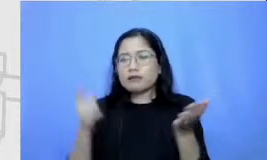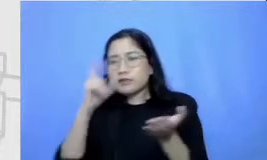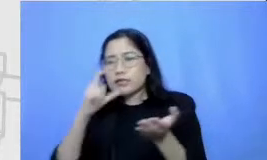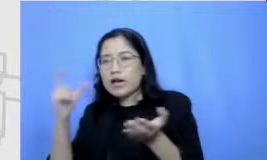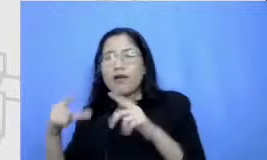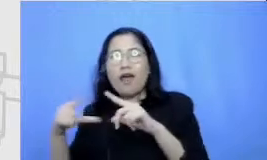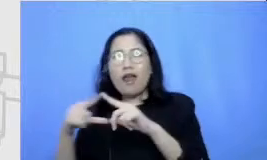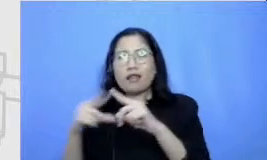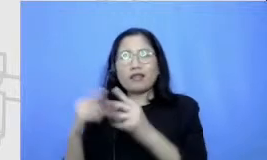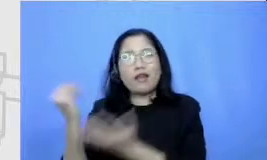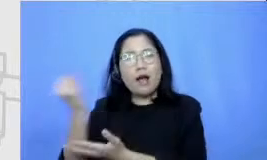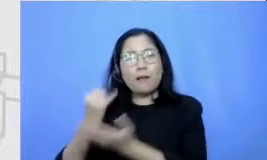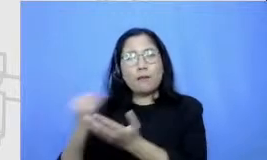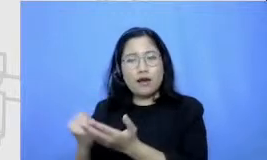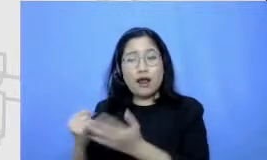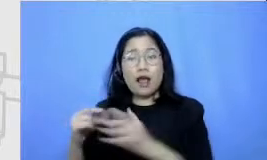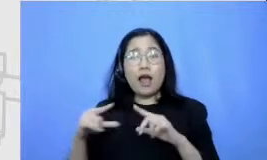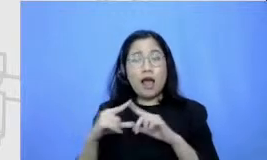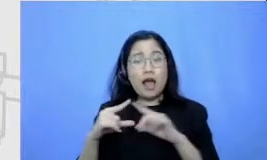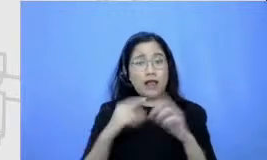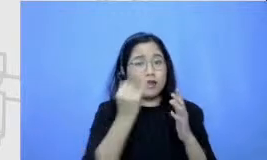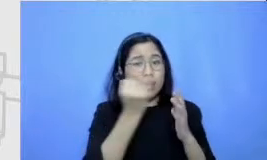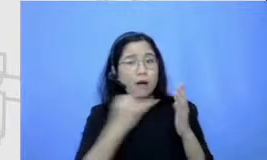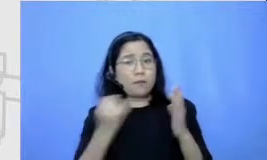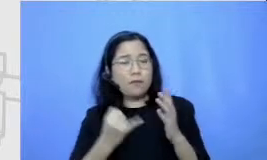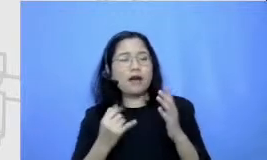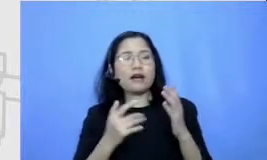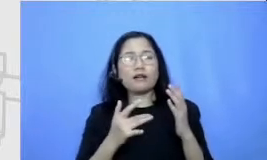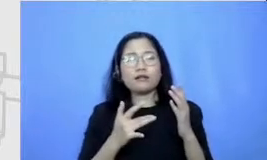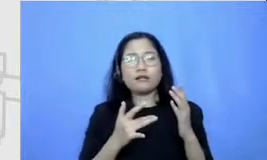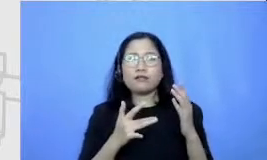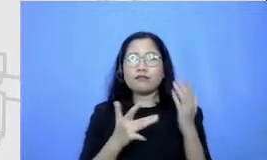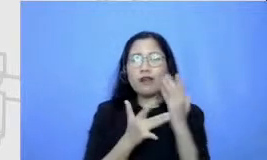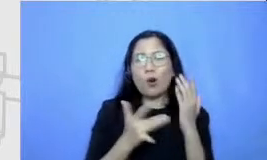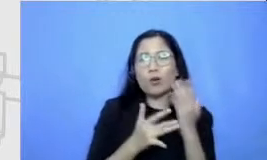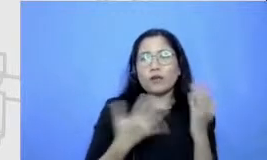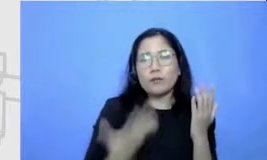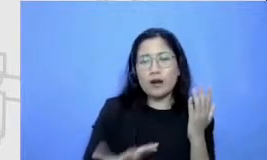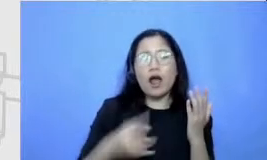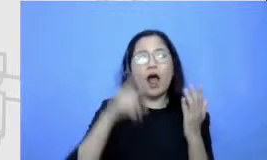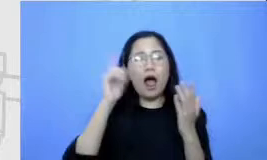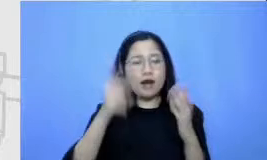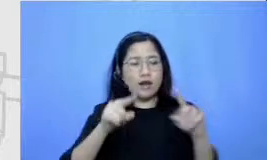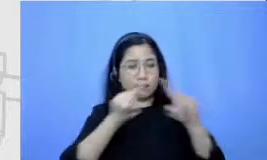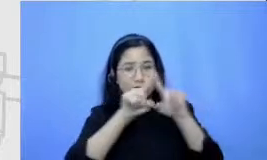digital i tu seperti apa ya oh ternyata ada grafik tablet dia cari graffiti Blade di Google kemudian